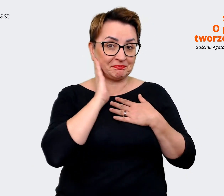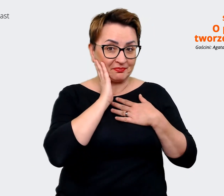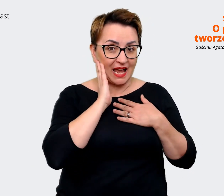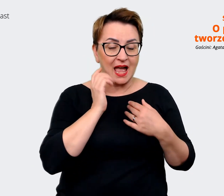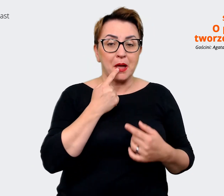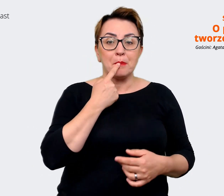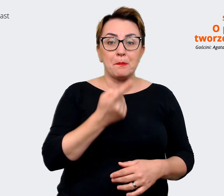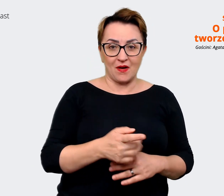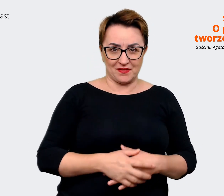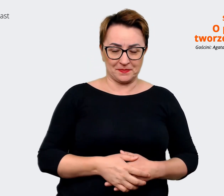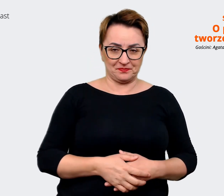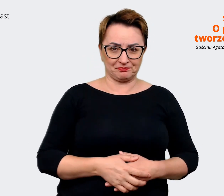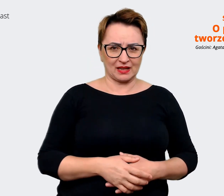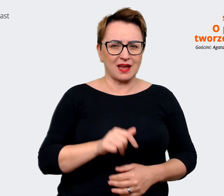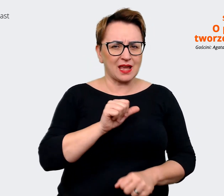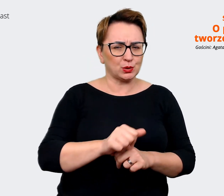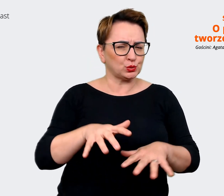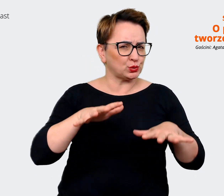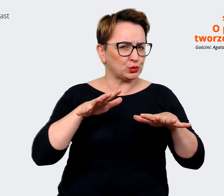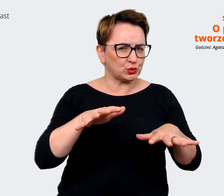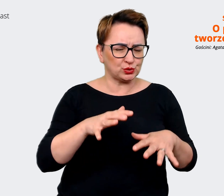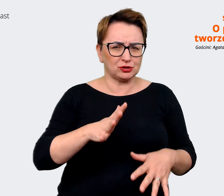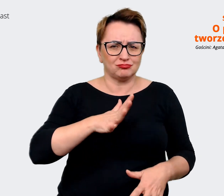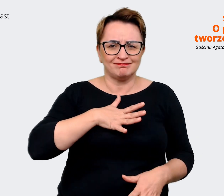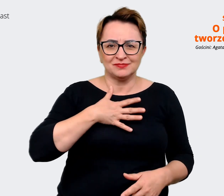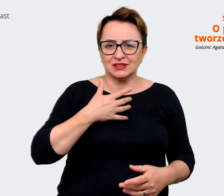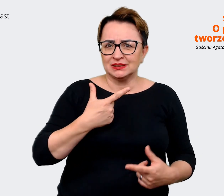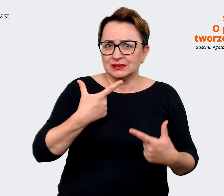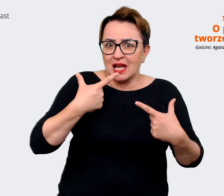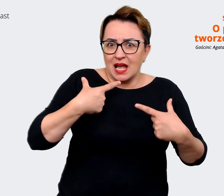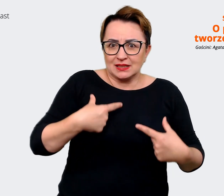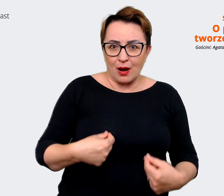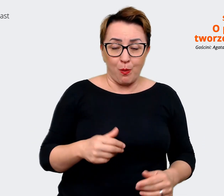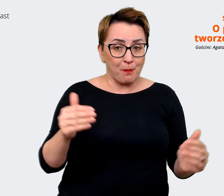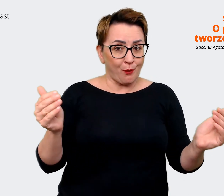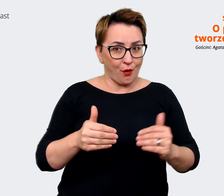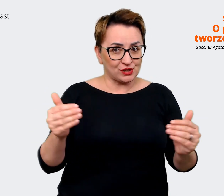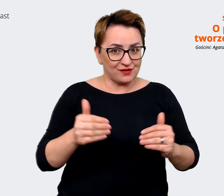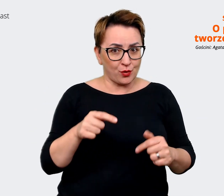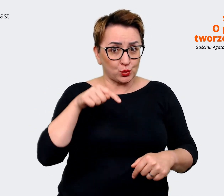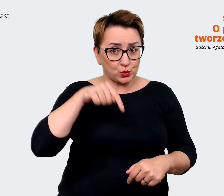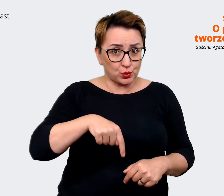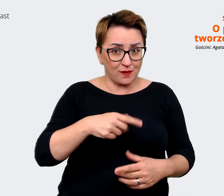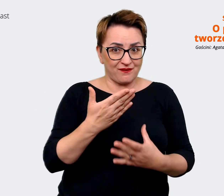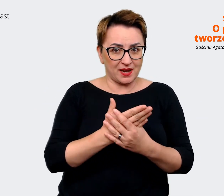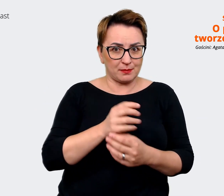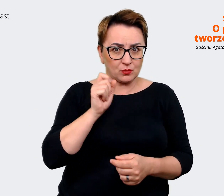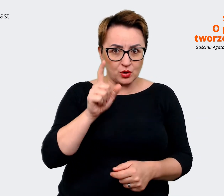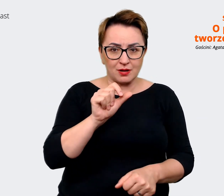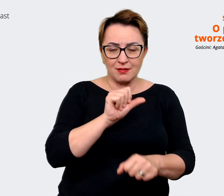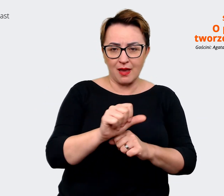zaskakujących możliwości jakie tutaj są, że to jest wydaje mi się, że jest niewiele firm,